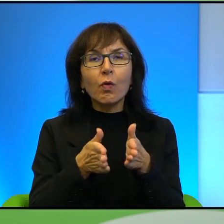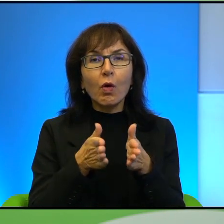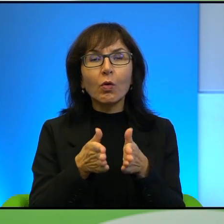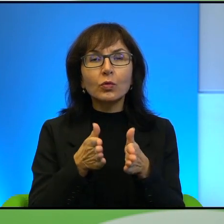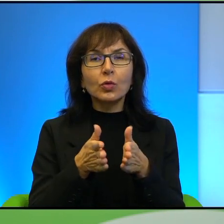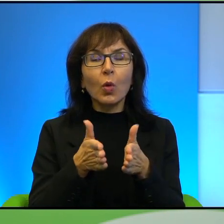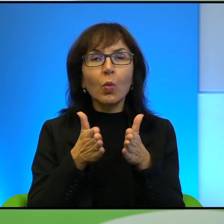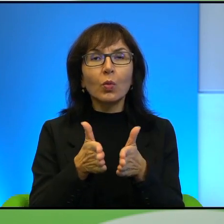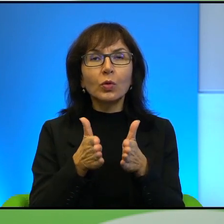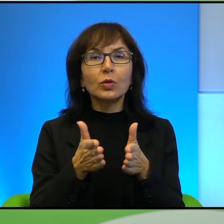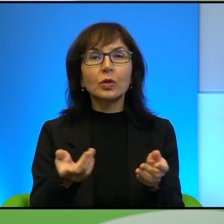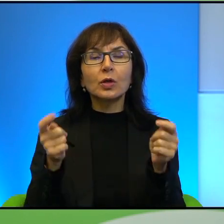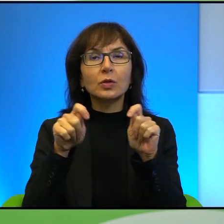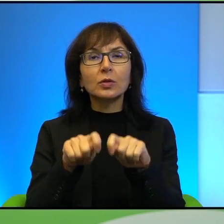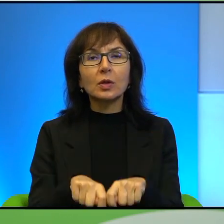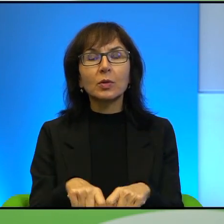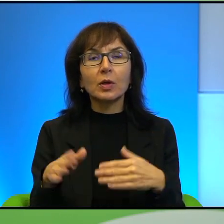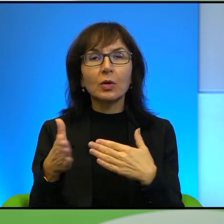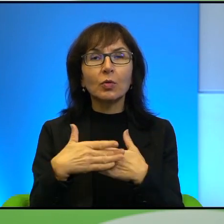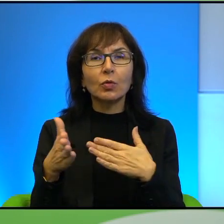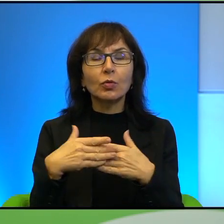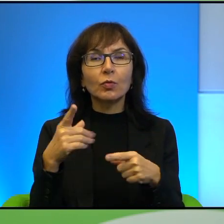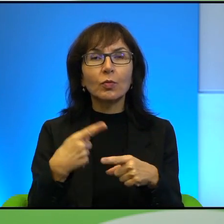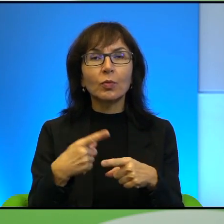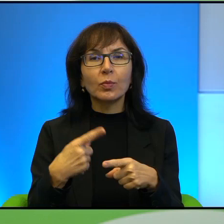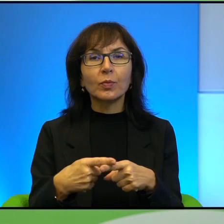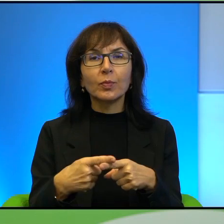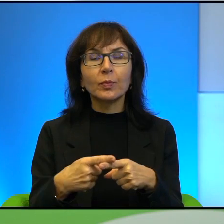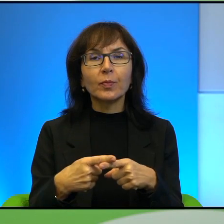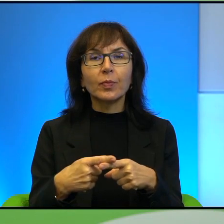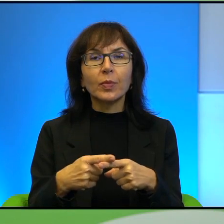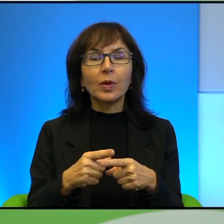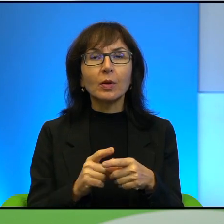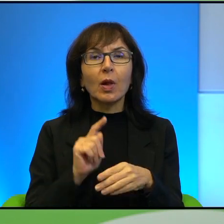uliczkę zamykają stalowe drzwi. Za nimi jest regularna klatka,